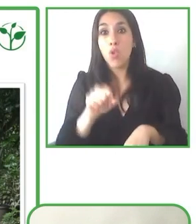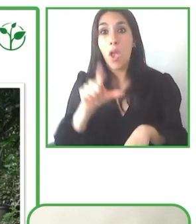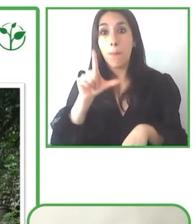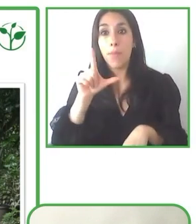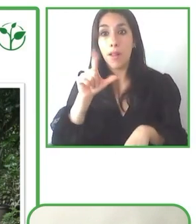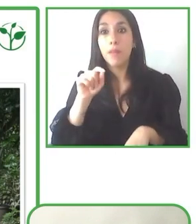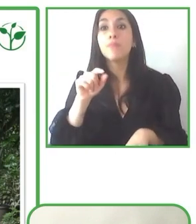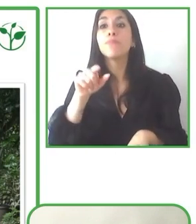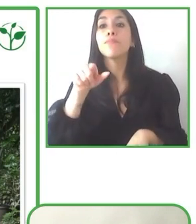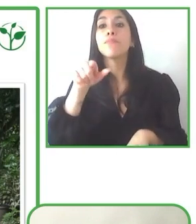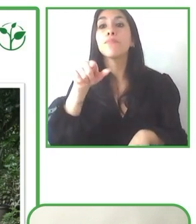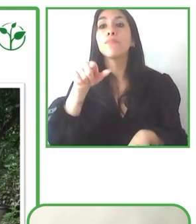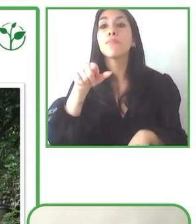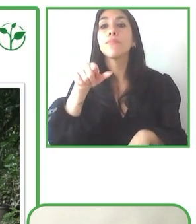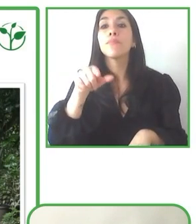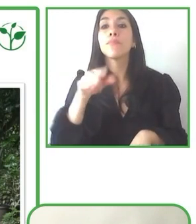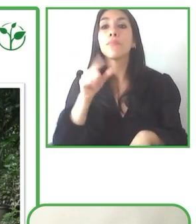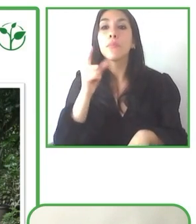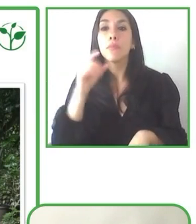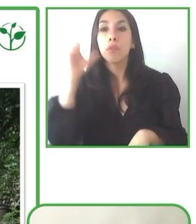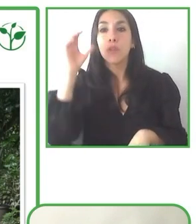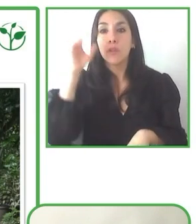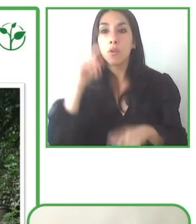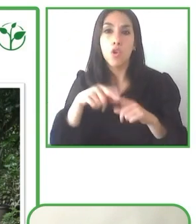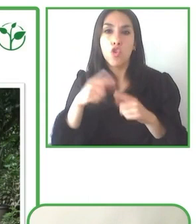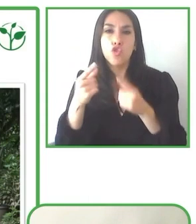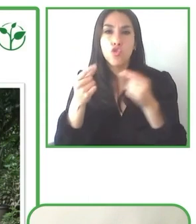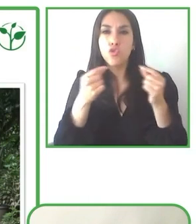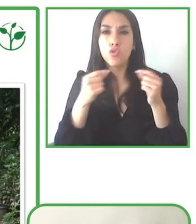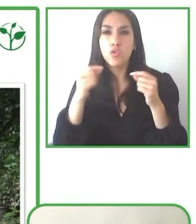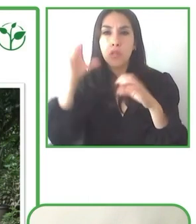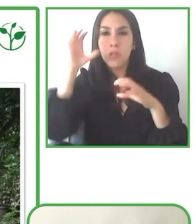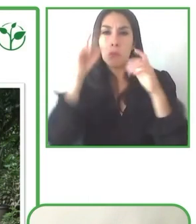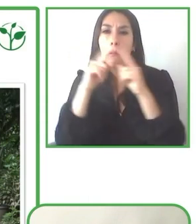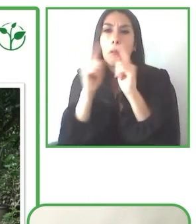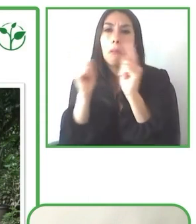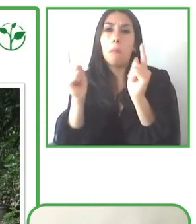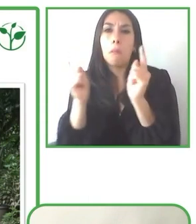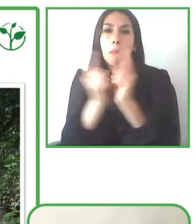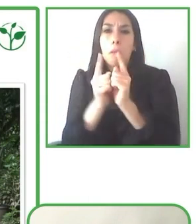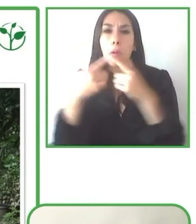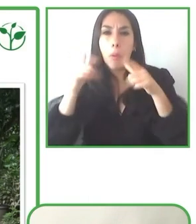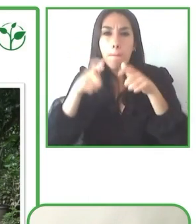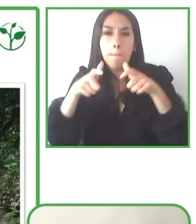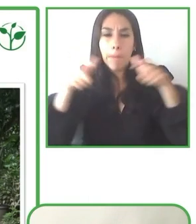la pandemia, con un grupo que también vino y que se fue encantado también de la experiencia que tuvo.